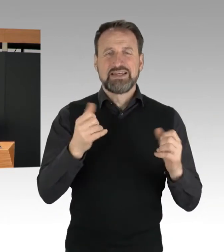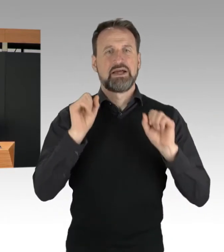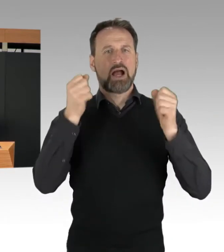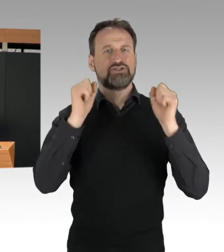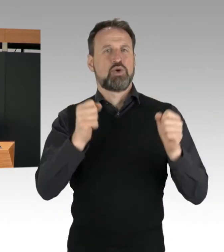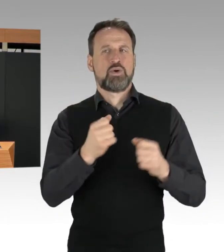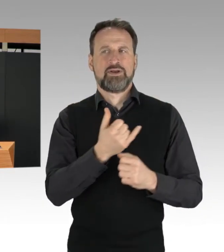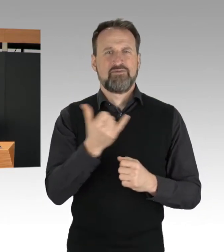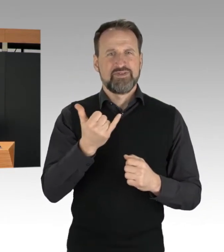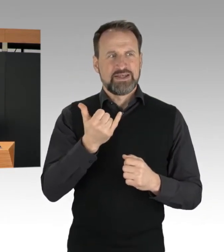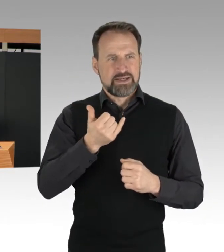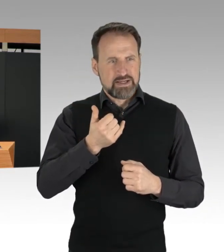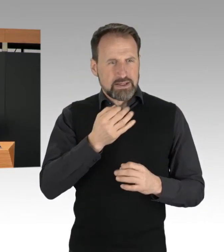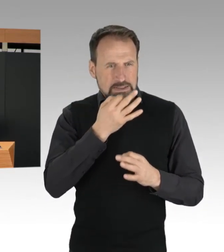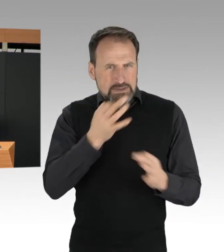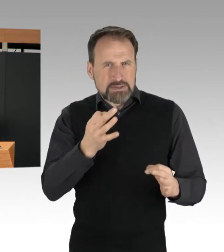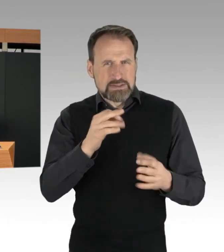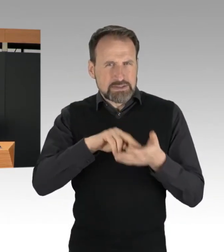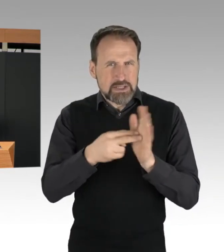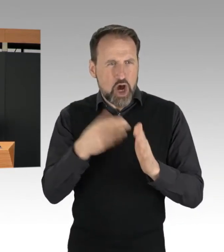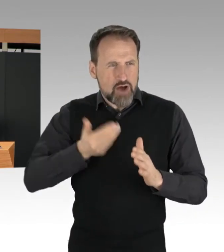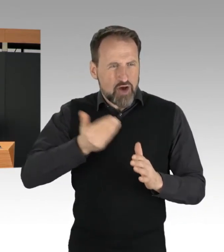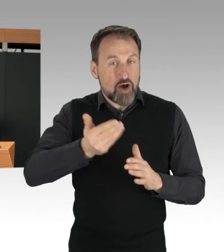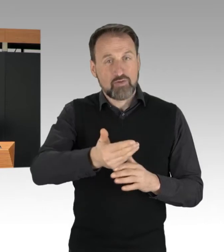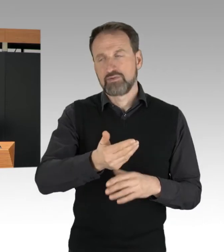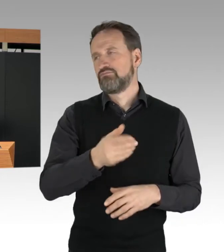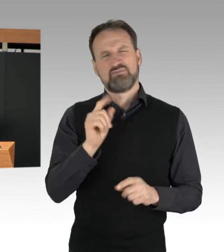dann zeigt das eines: Sie waren sehr wohl geplant.